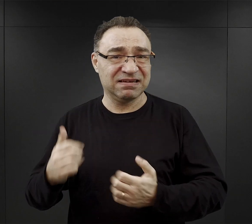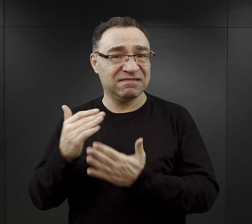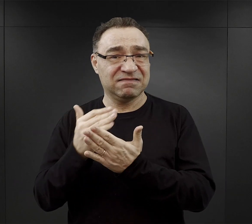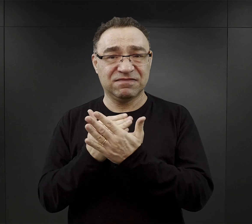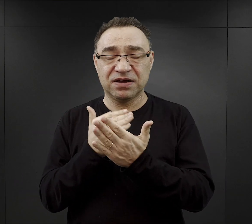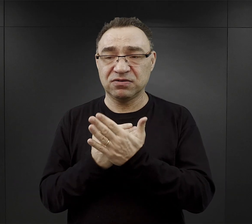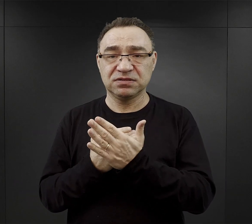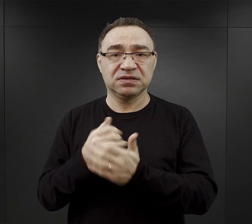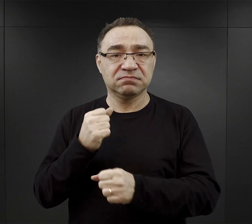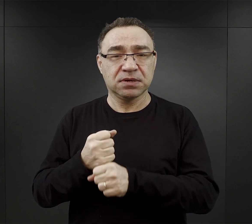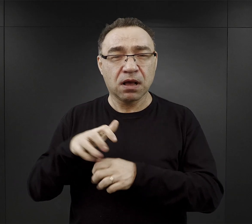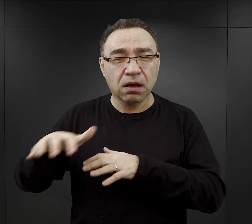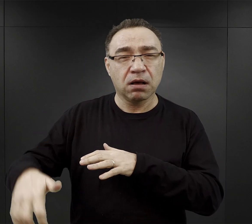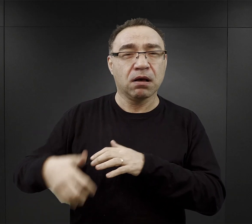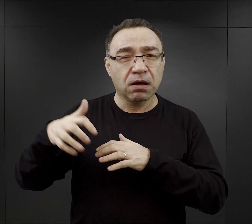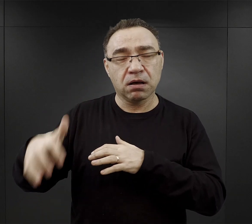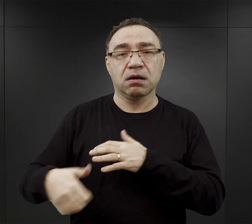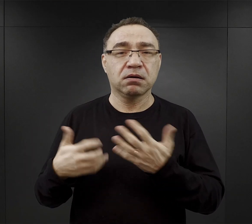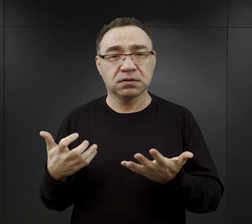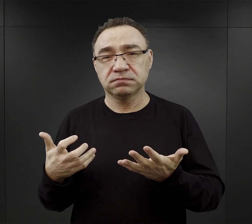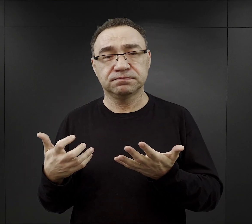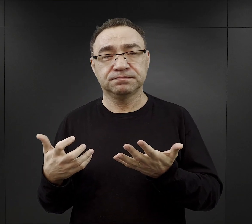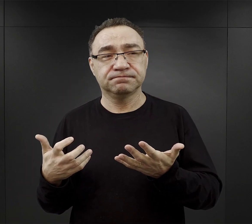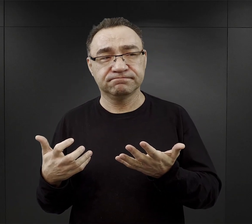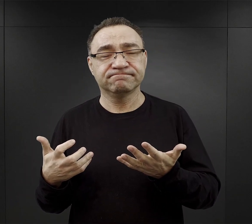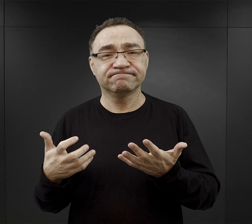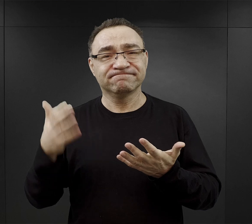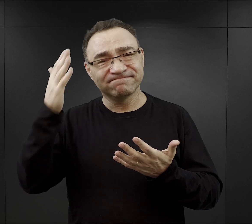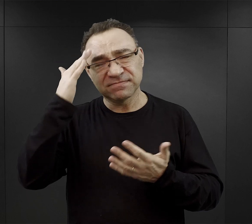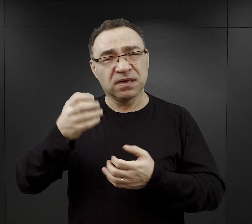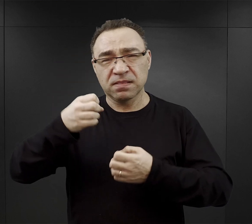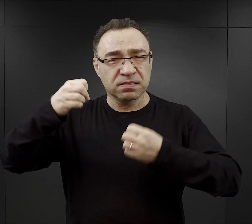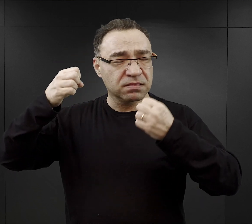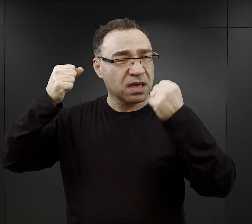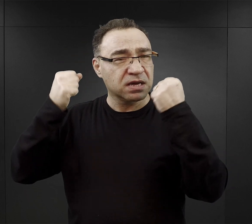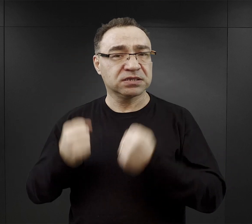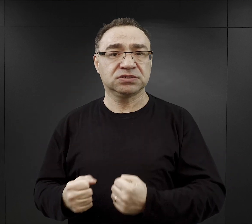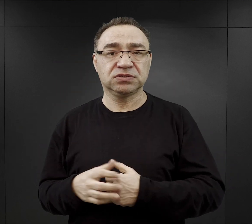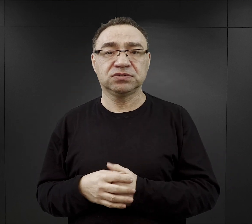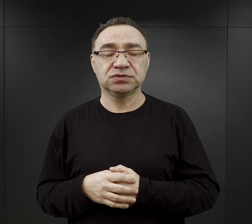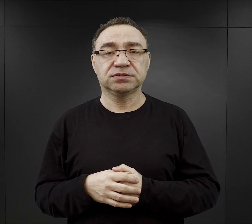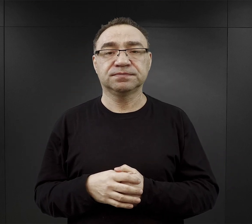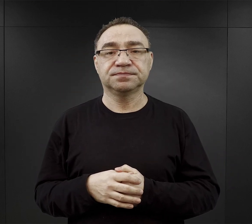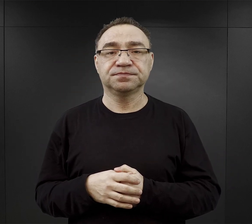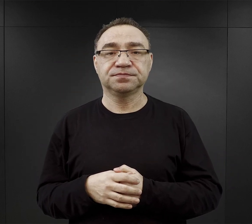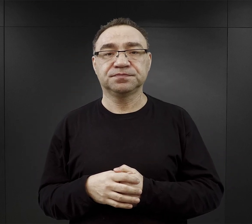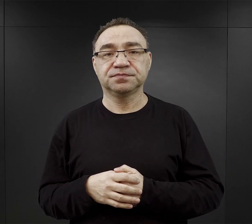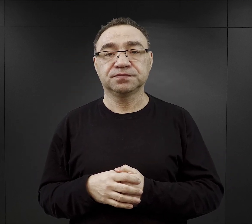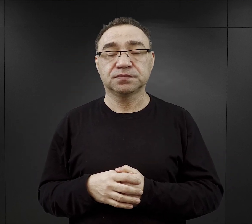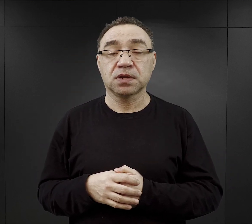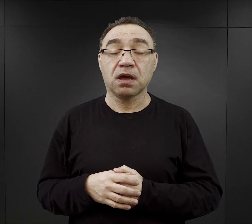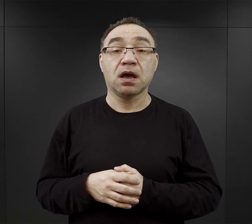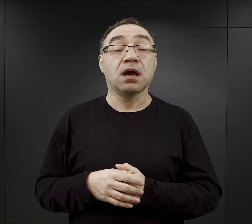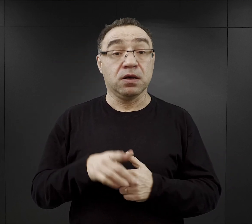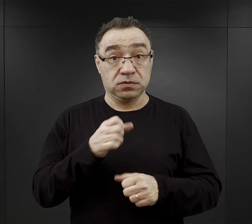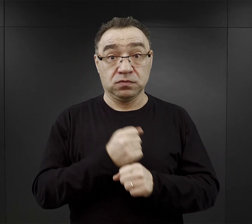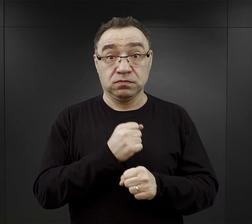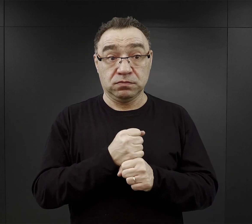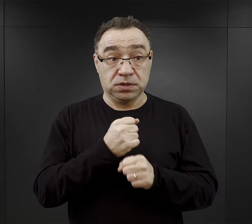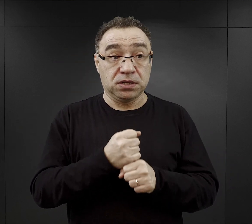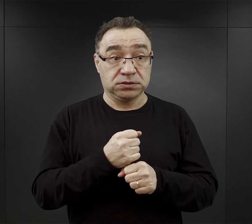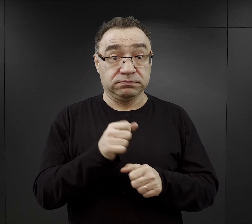Tam praca w kopalniach uchodziła za najcięższą. Ale od tych którzy wykonywali tą ciężką pracę